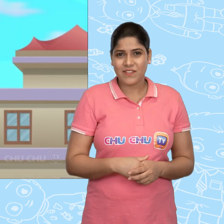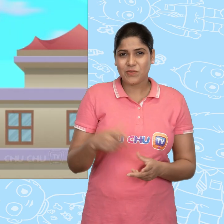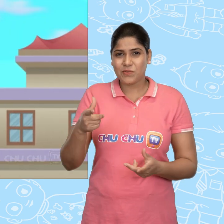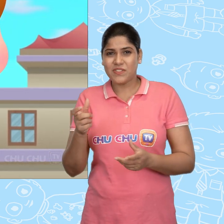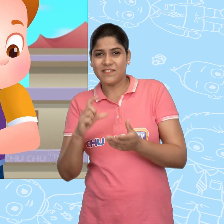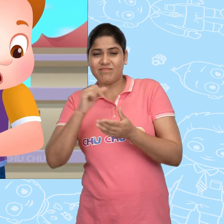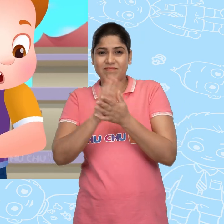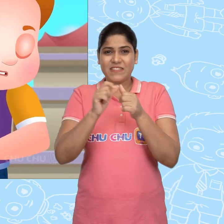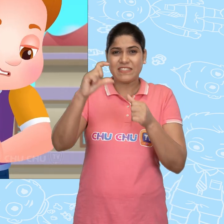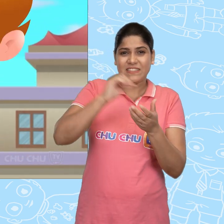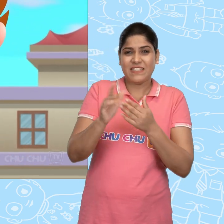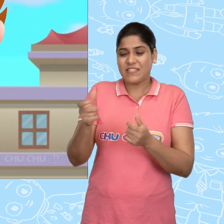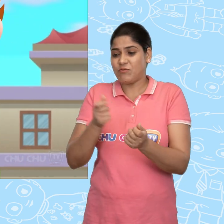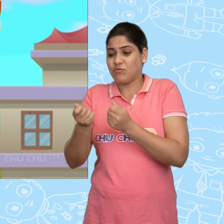और उसने ChaCha से वो गाड़ी ले ली.